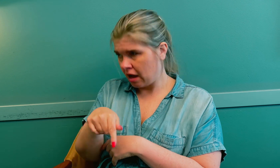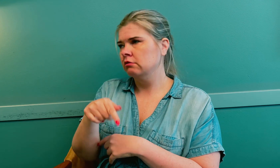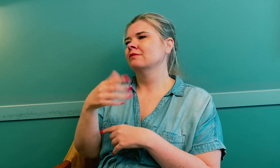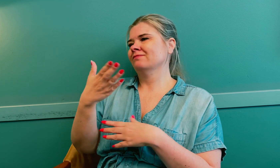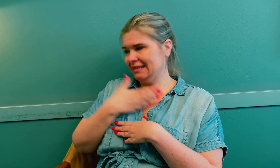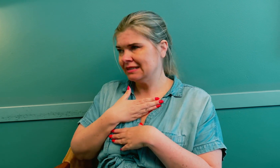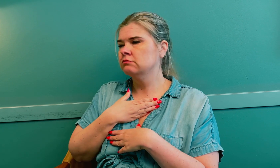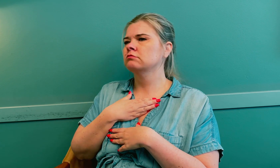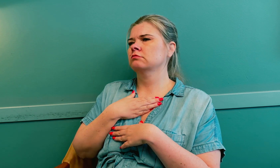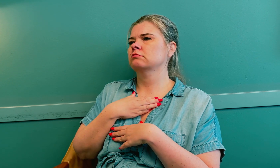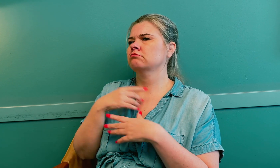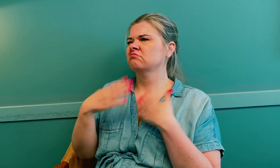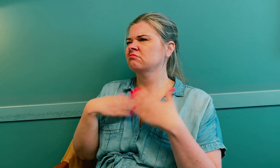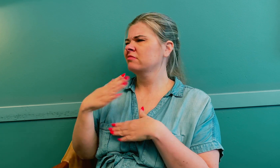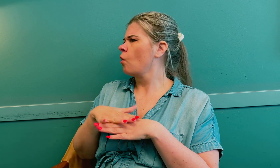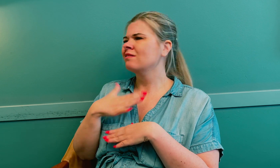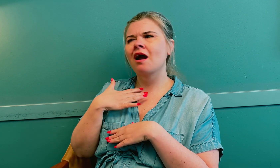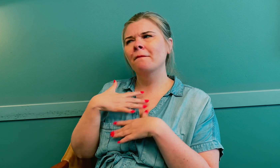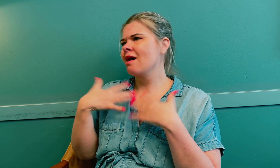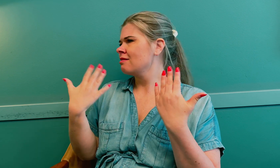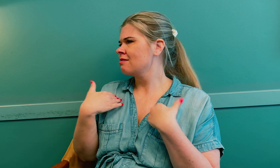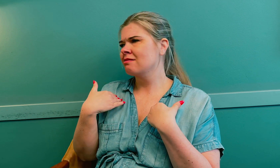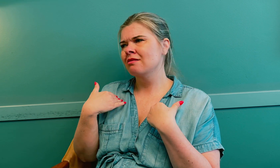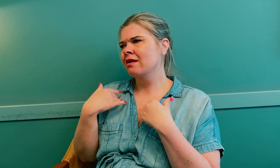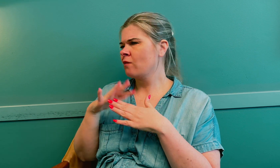Jeg fikk diagnosen, men jeg følte etter hvert at det ikke stemte.